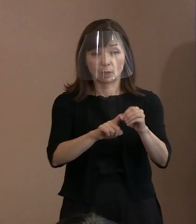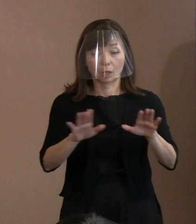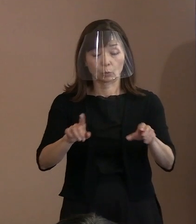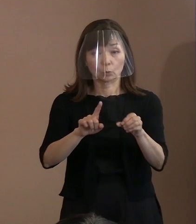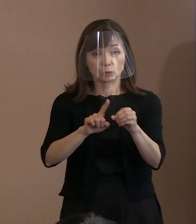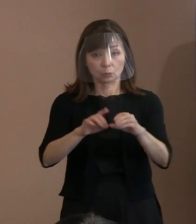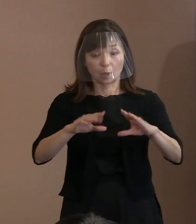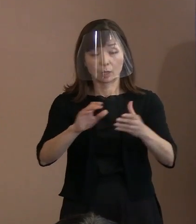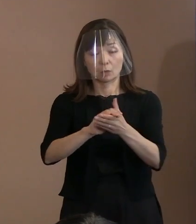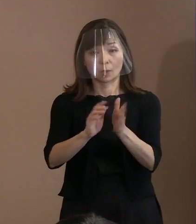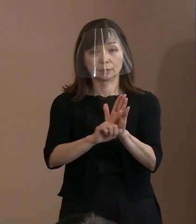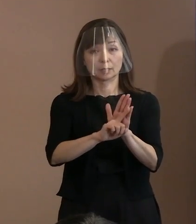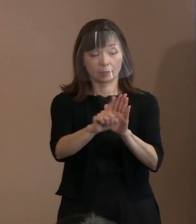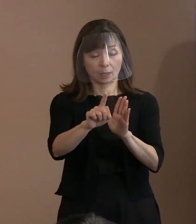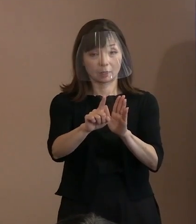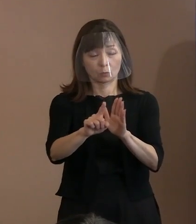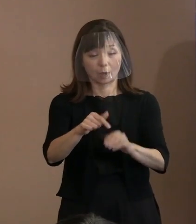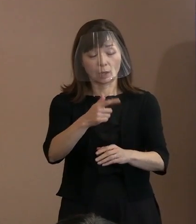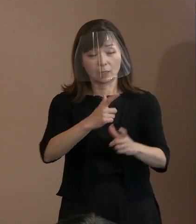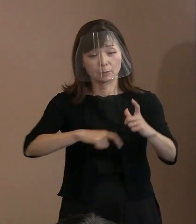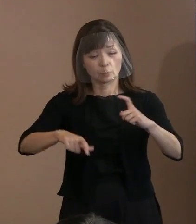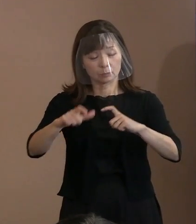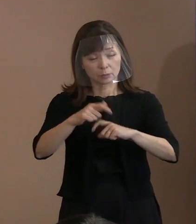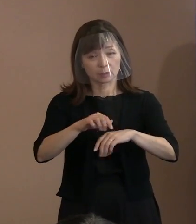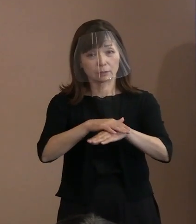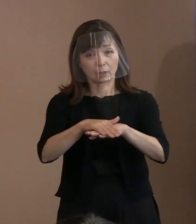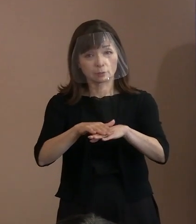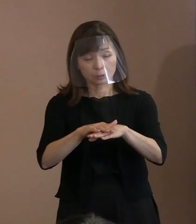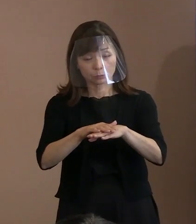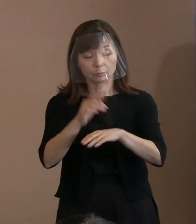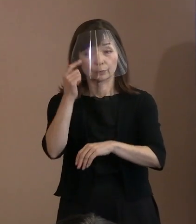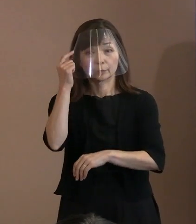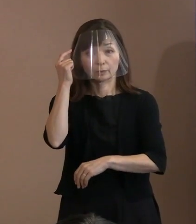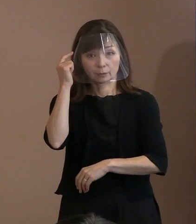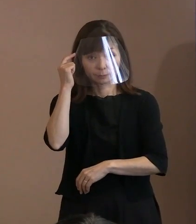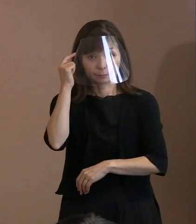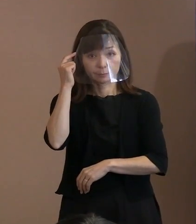重要であるといった認識のもとで､ 為政者に対して､